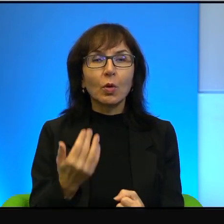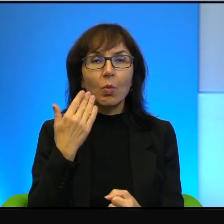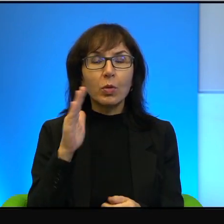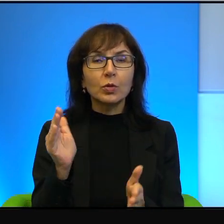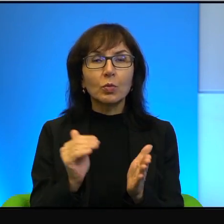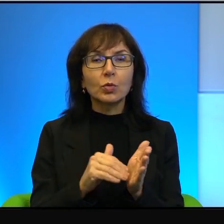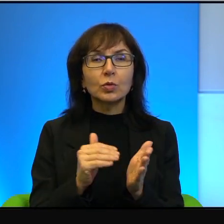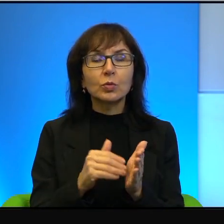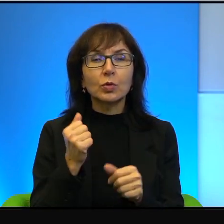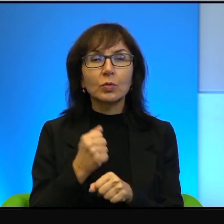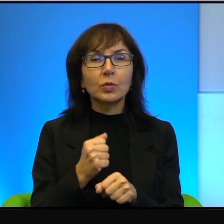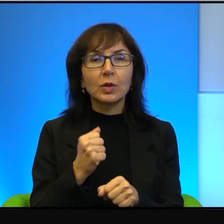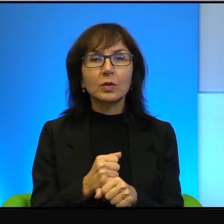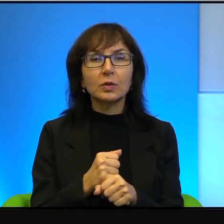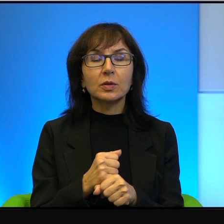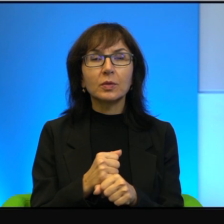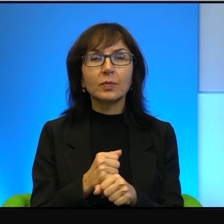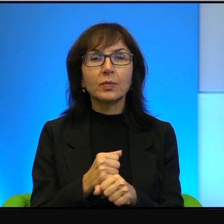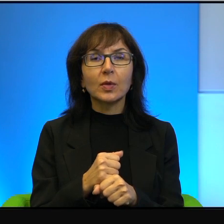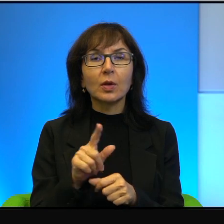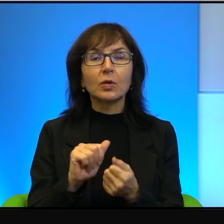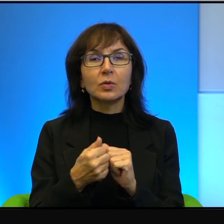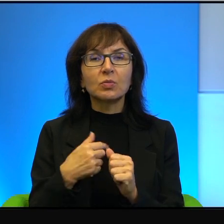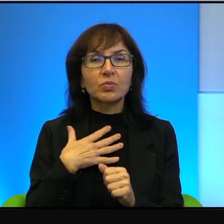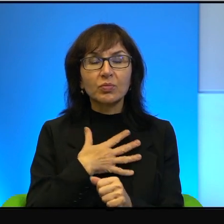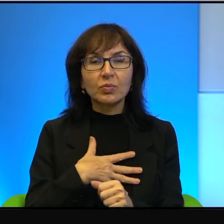Oni są nielubiani, oni są nielubiani